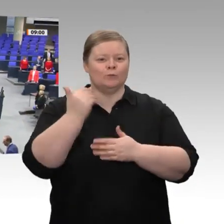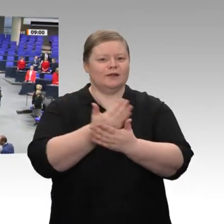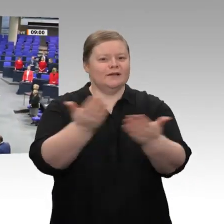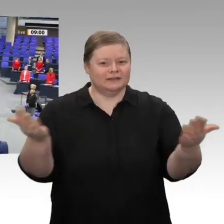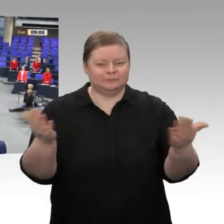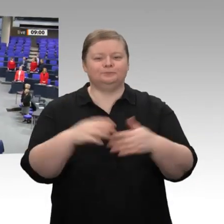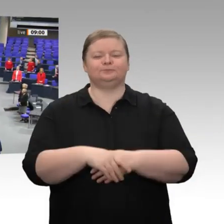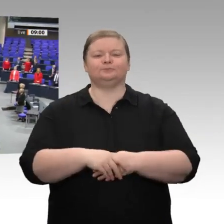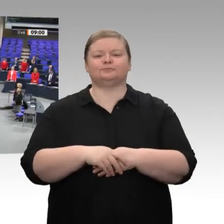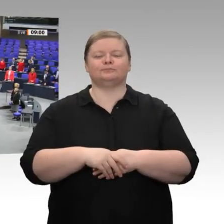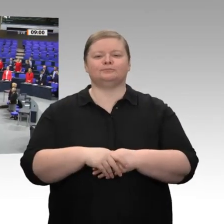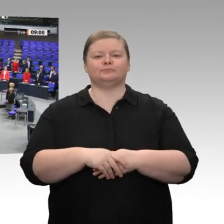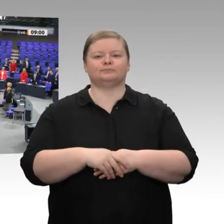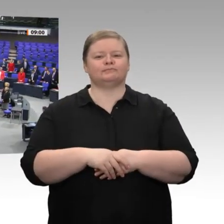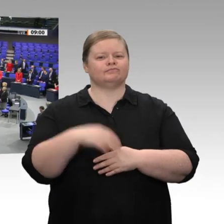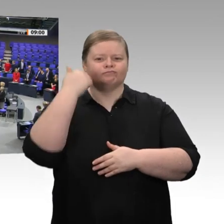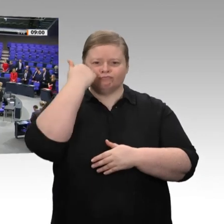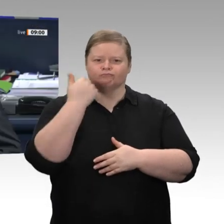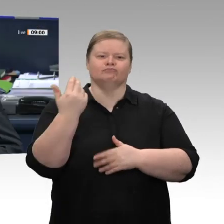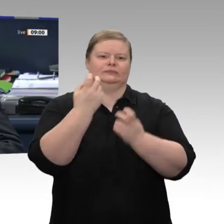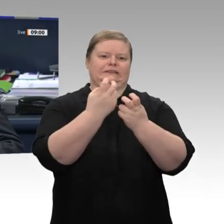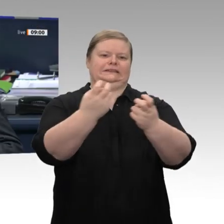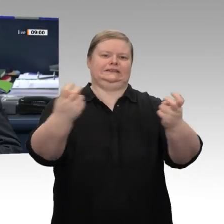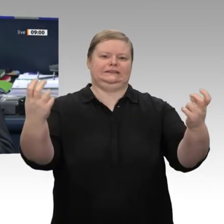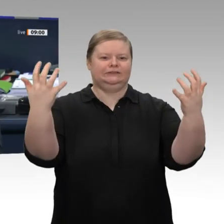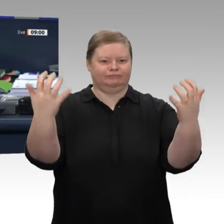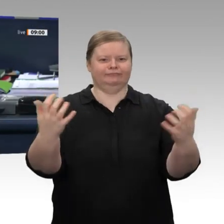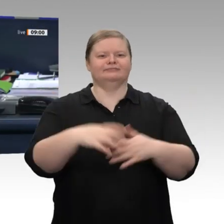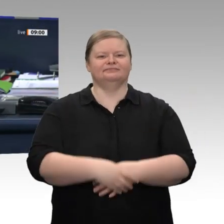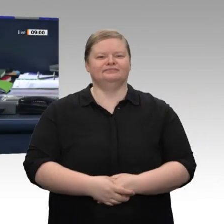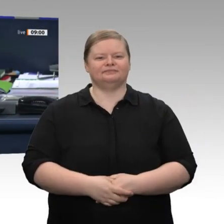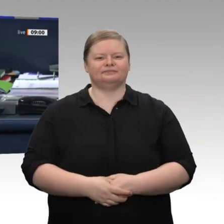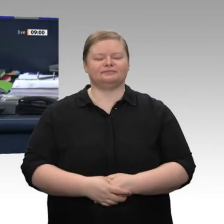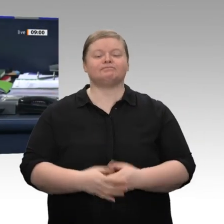Guten Morgen, liebe Kolleginnen und Kollegen! Bitte nehmen Sie Platz.